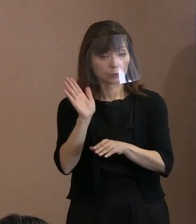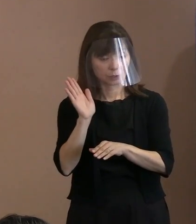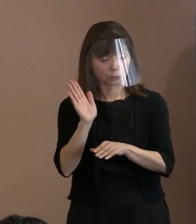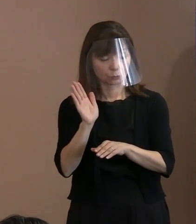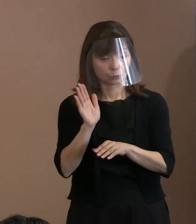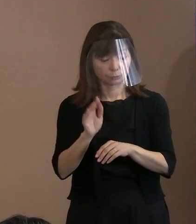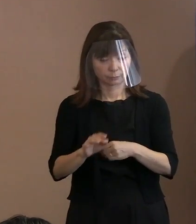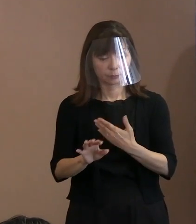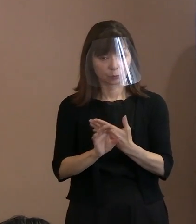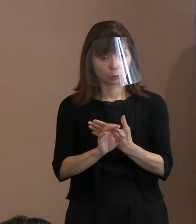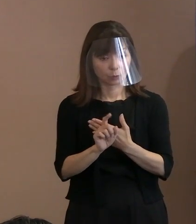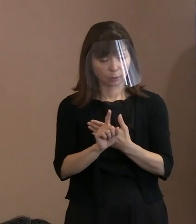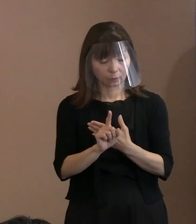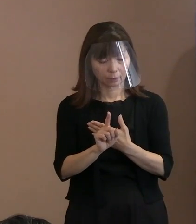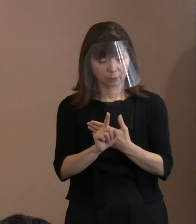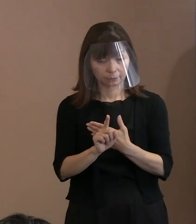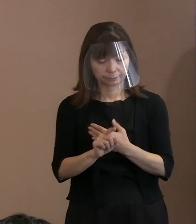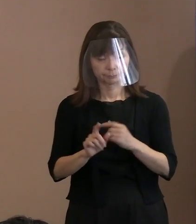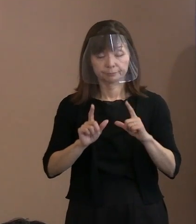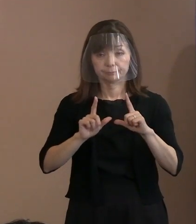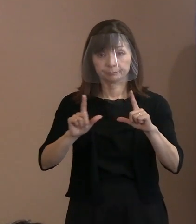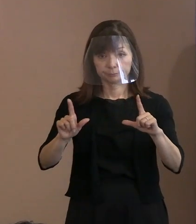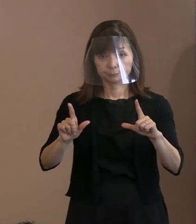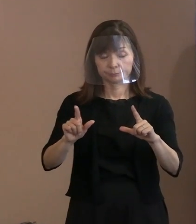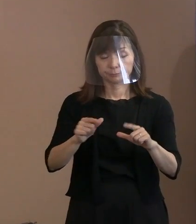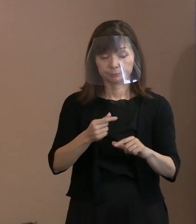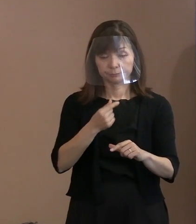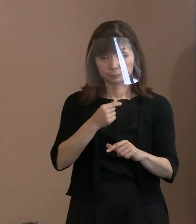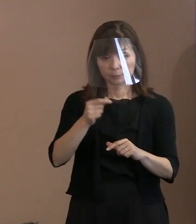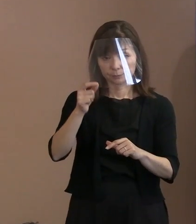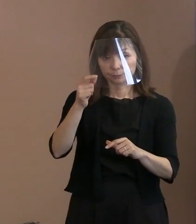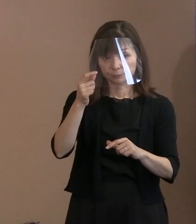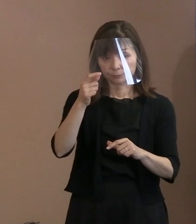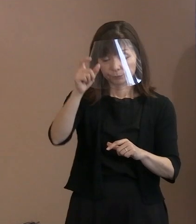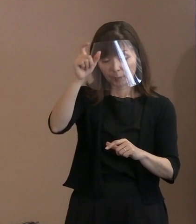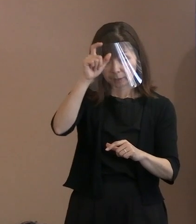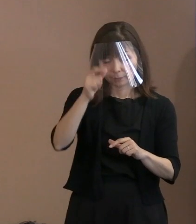(市長)警備体制につきましては､